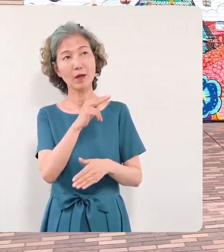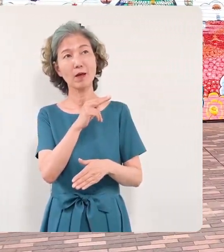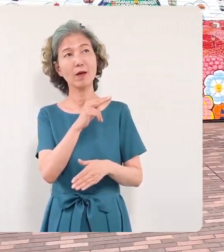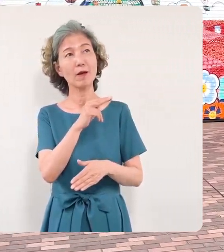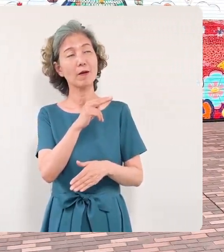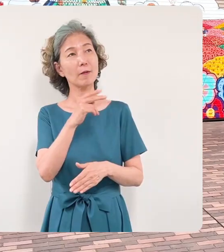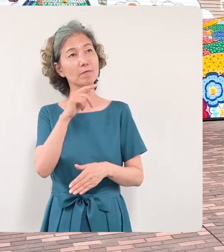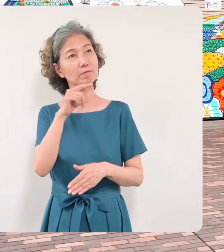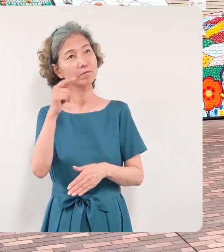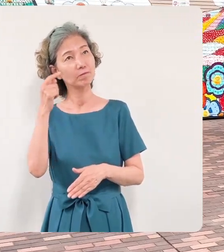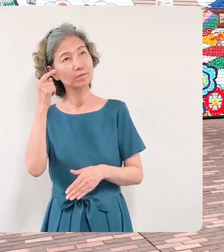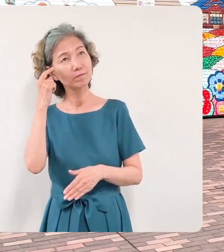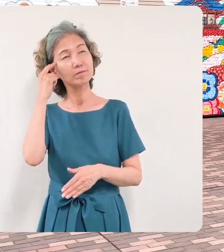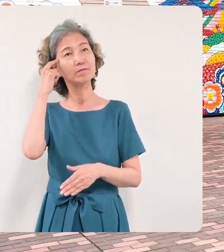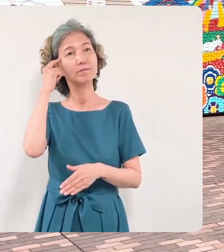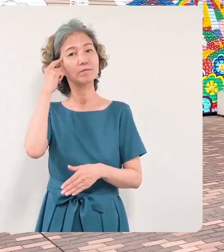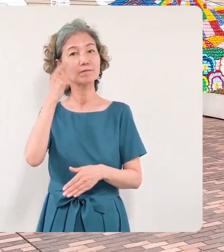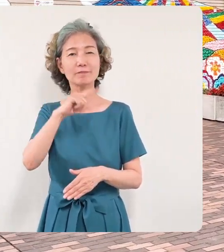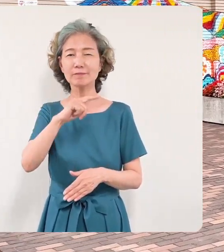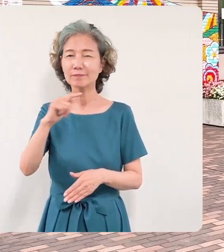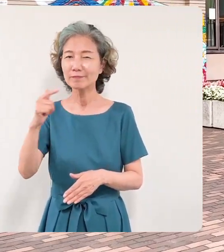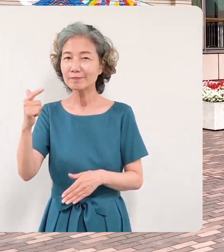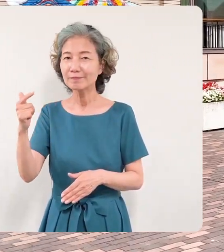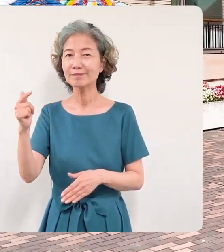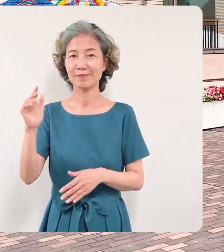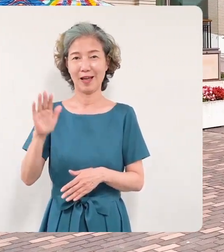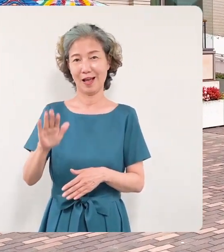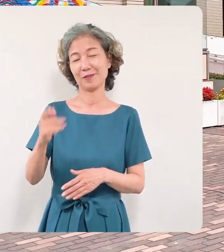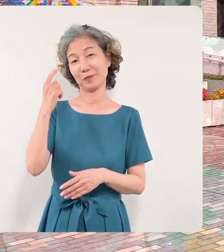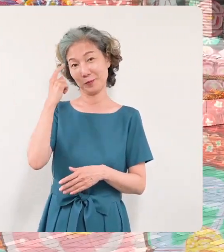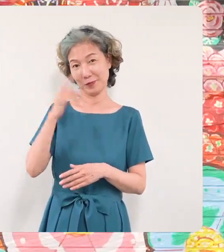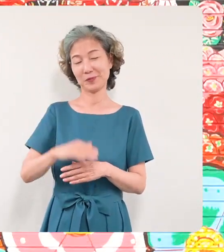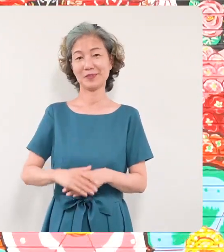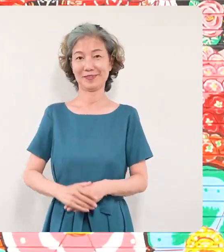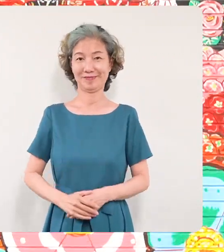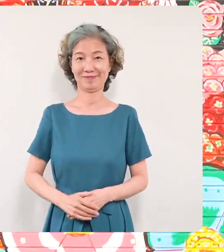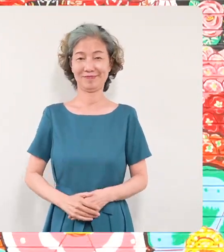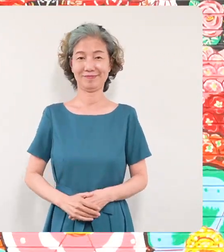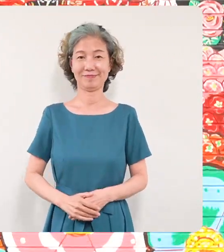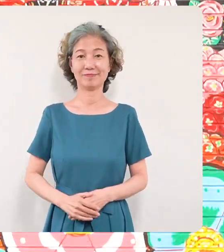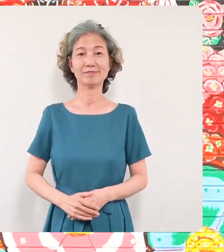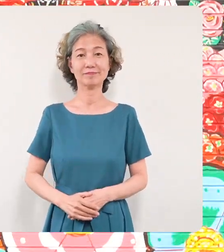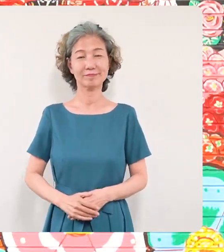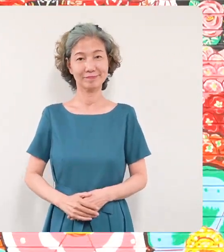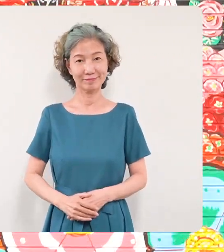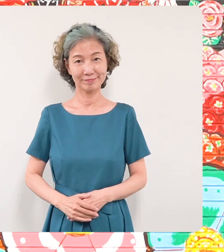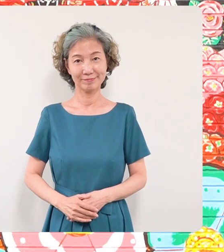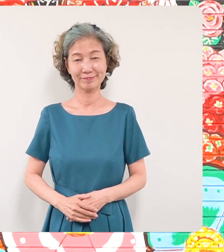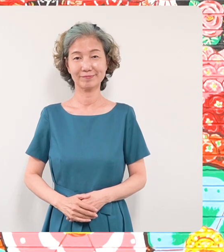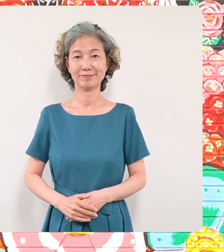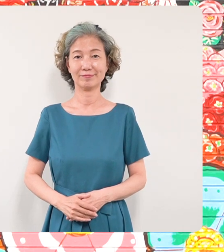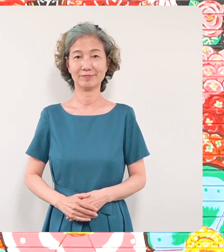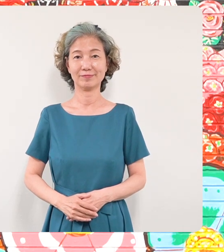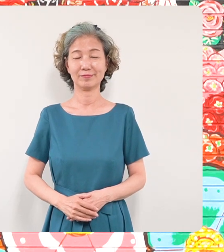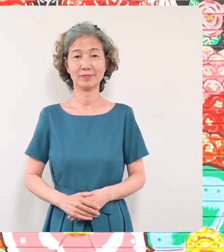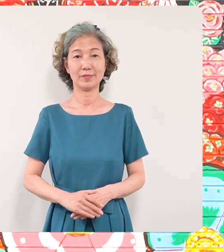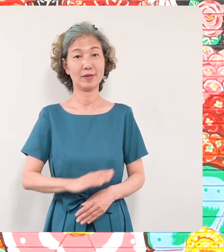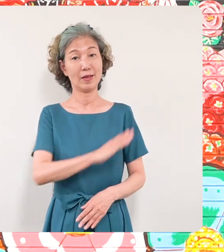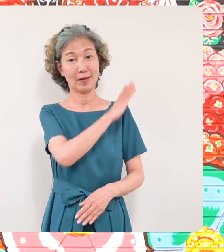思いを抱かれたというふうに思います 改めて壁画を制作していただき